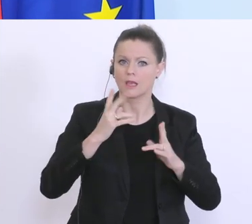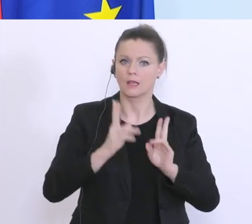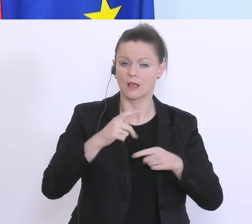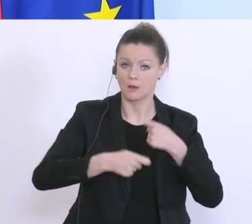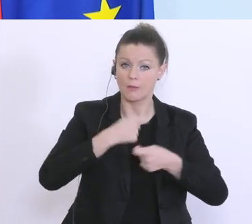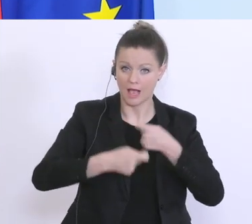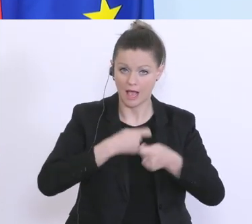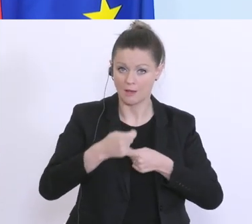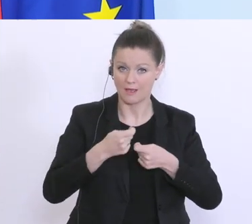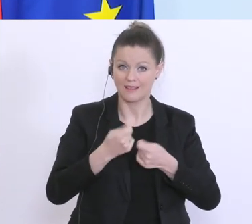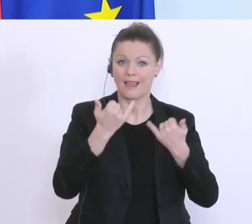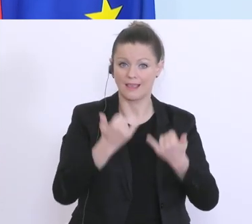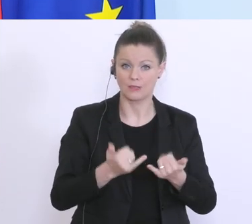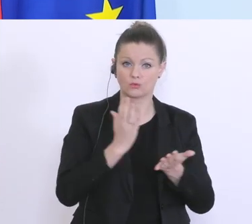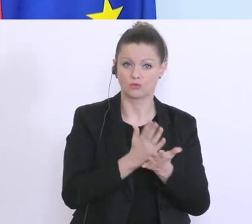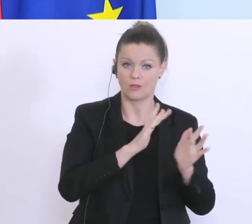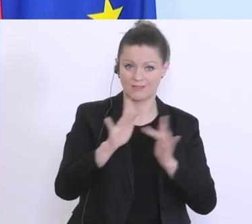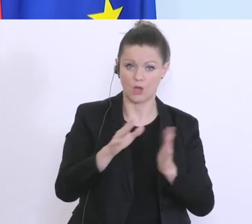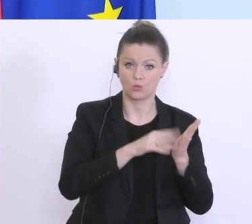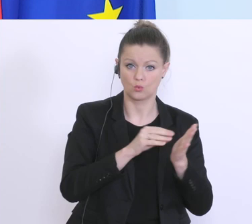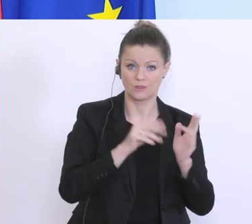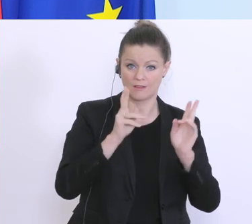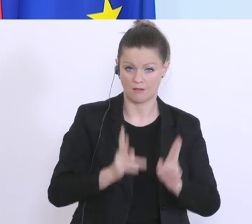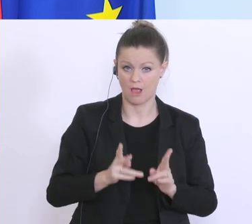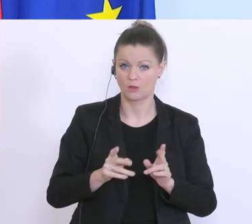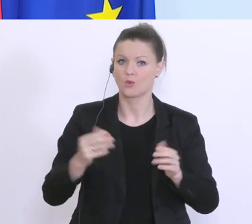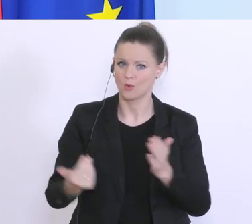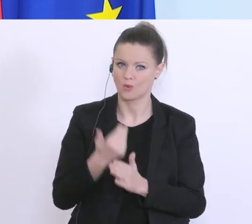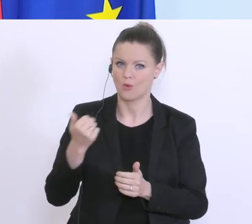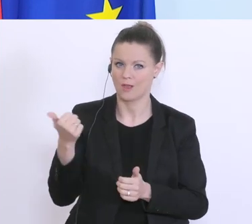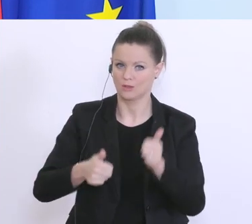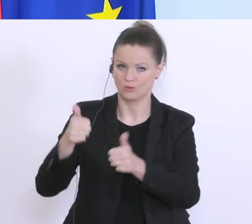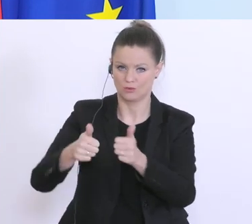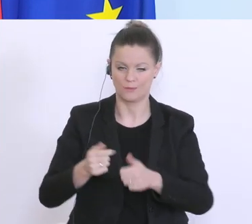und neue werden dazu kommen. Von denen die es bereits gibt zählt die Kontrollbank dazu,